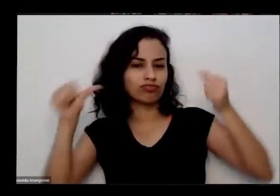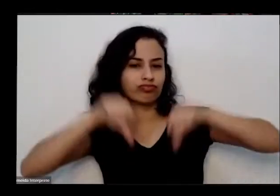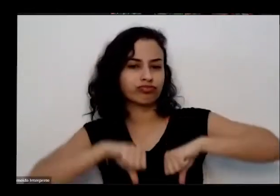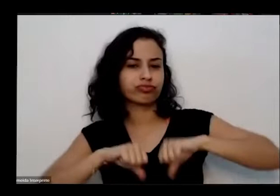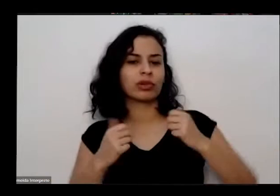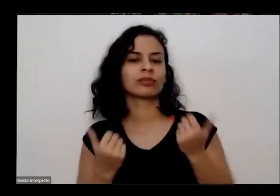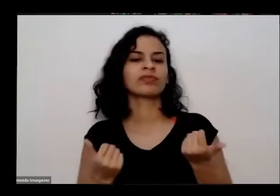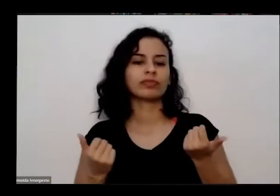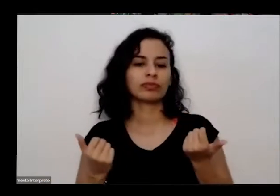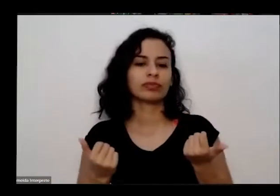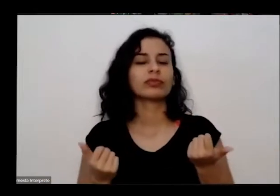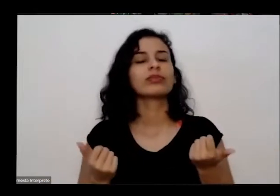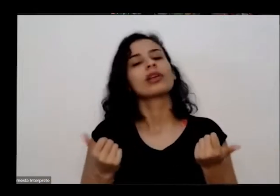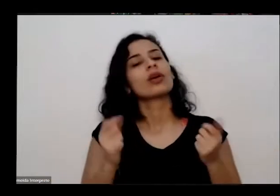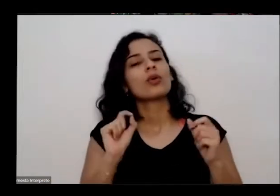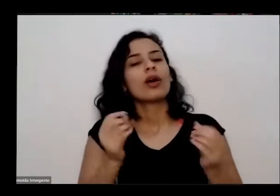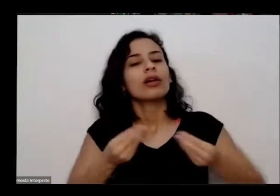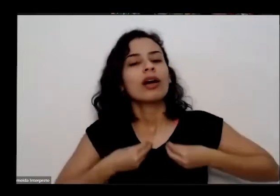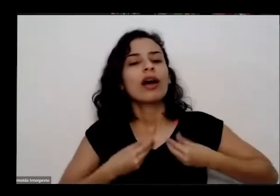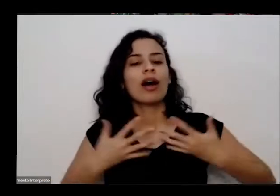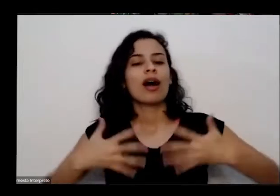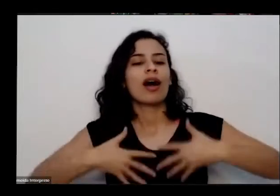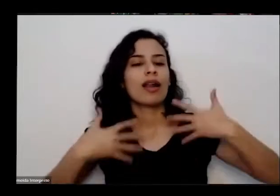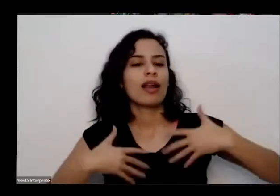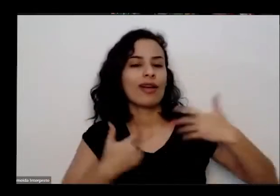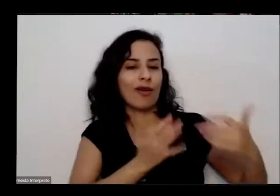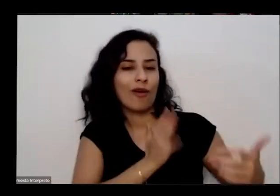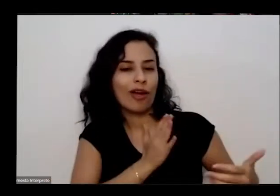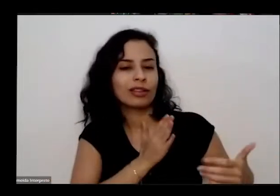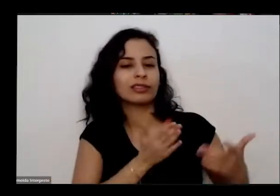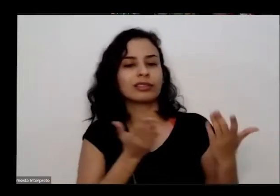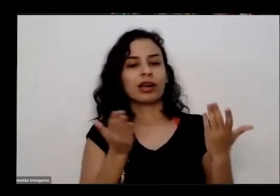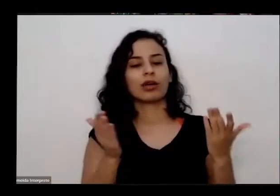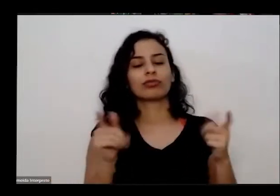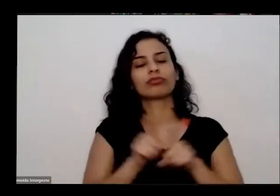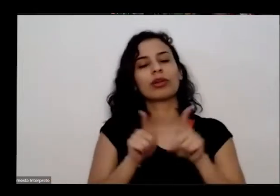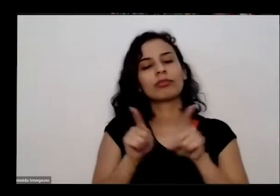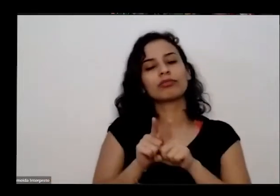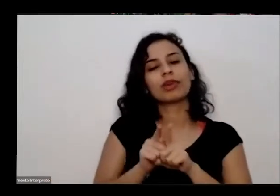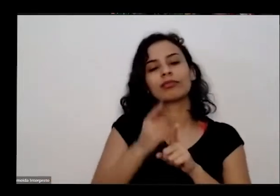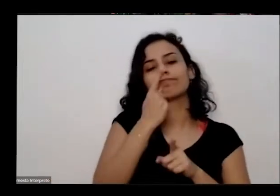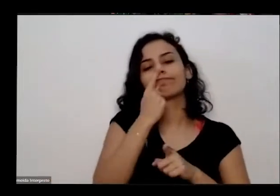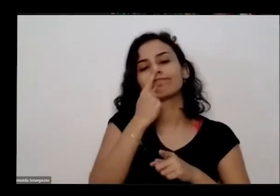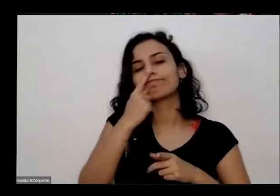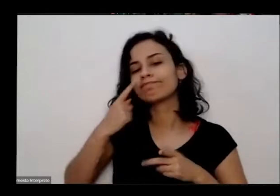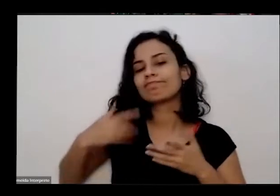alegria nosso coração além de não sabe que eu fumar e de integrar os sítios cores sabores da